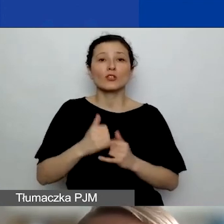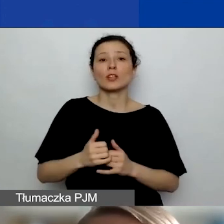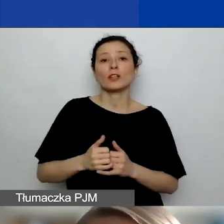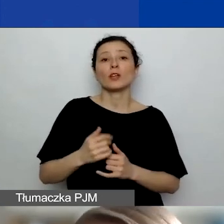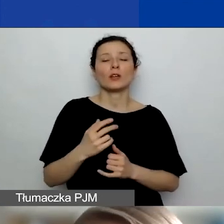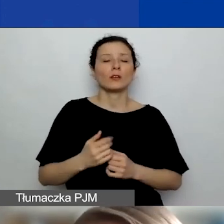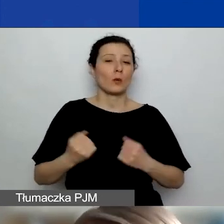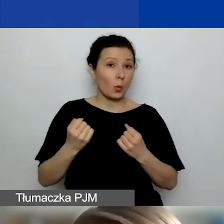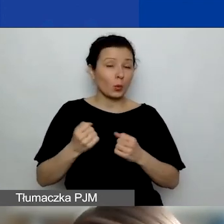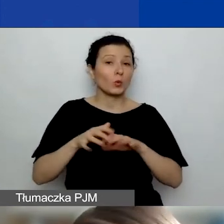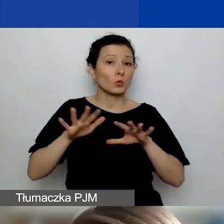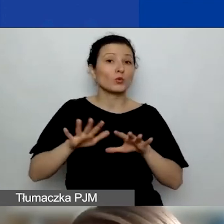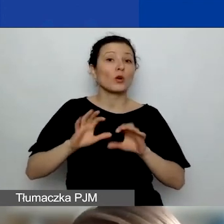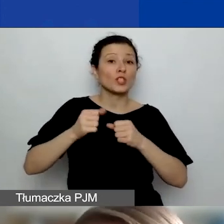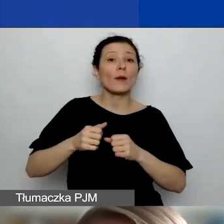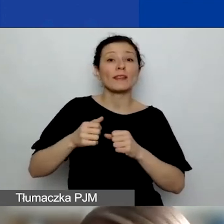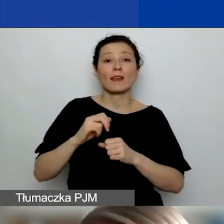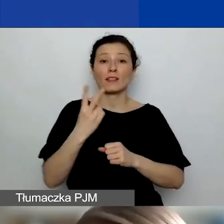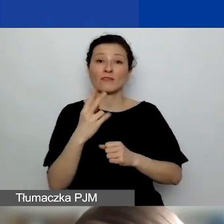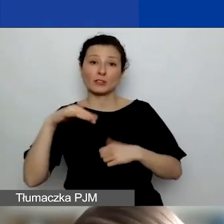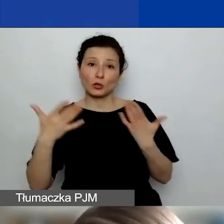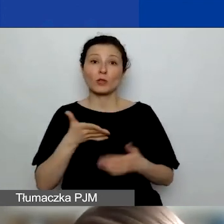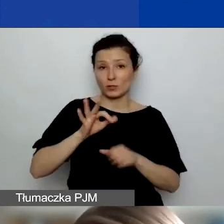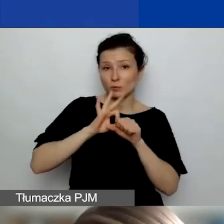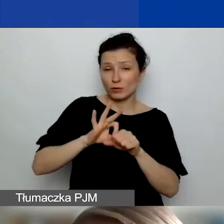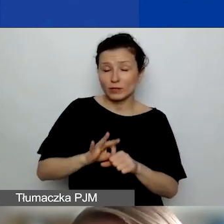to oczywiście może być tak, że oprócz wykorzystania dodatkowych środków,